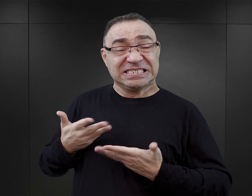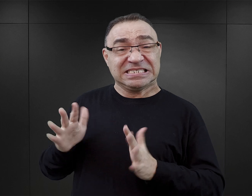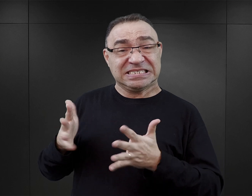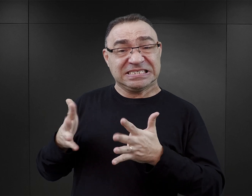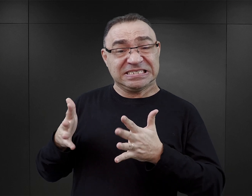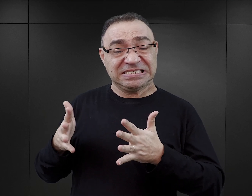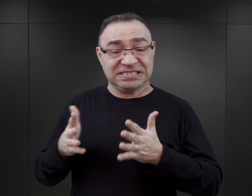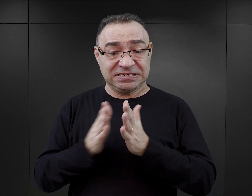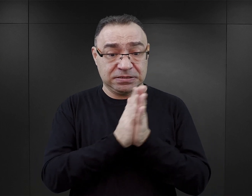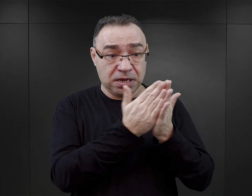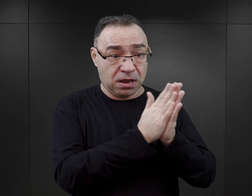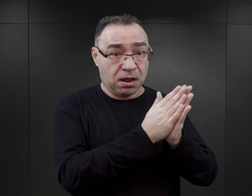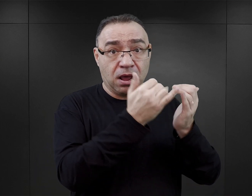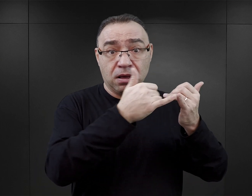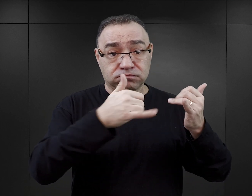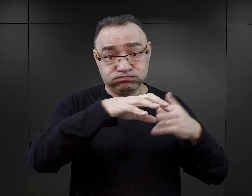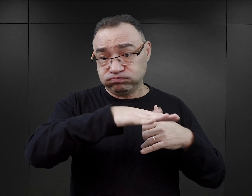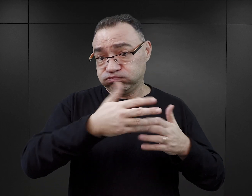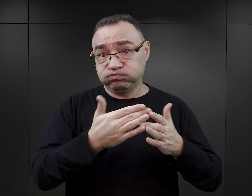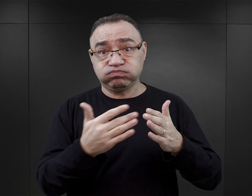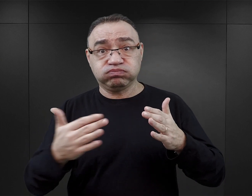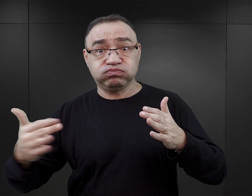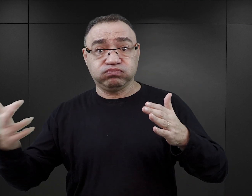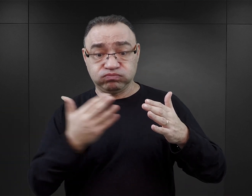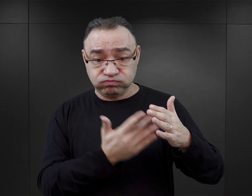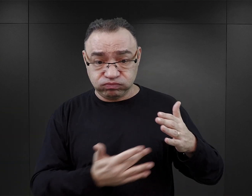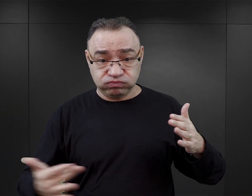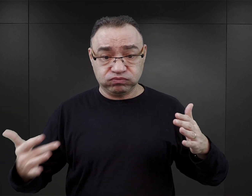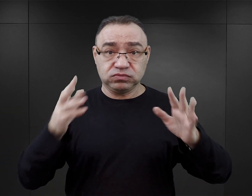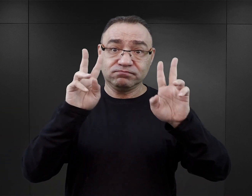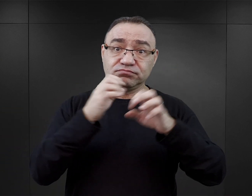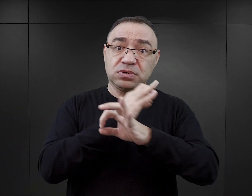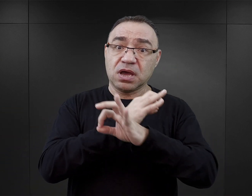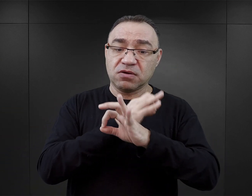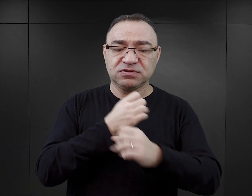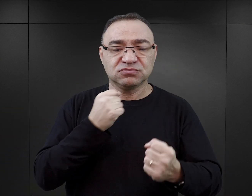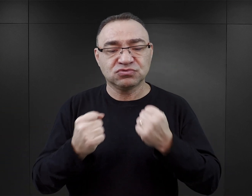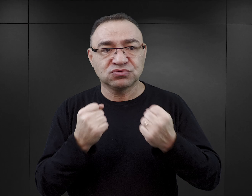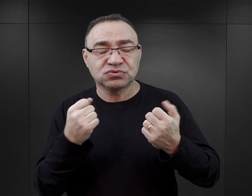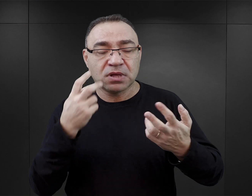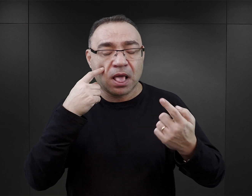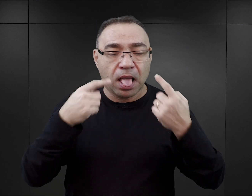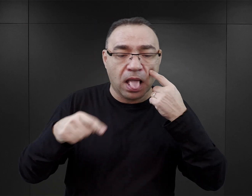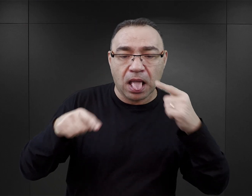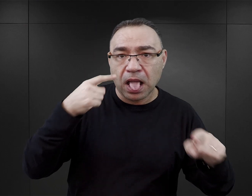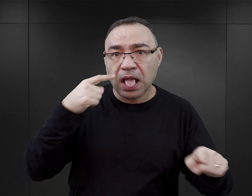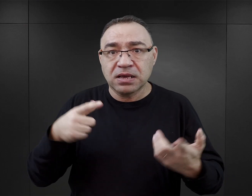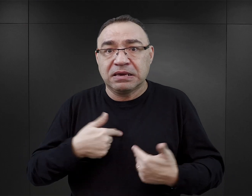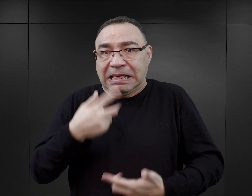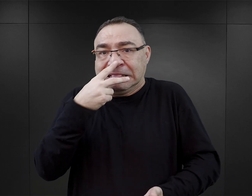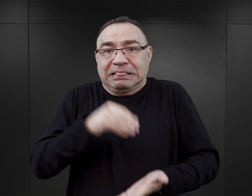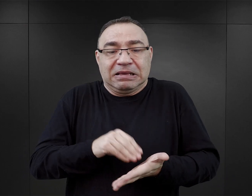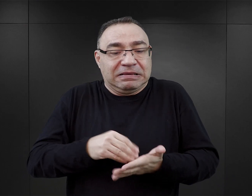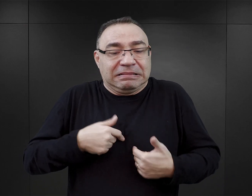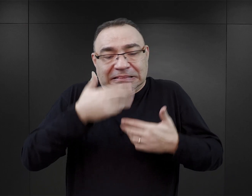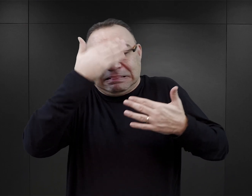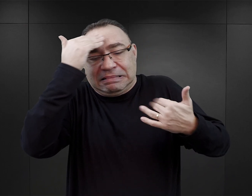W gąszczu dzisiejszej literatury, w której pojawia się Auschwitz w tytule, bądź w treści, rzeczywiście trudno jest się rozeznać, zwłaszcza niedoświadczonemu czytelnikowi.